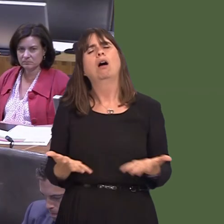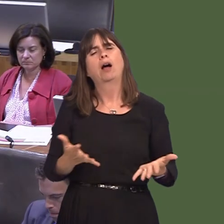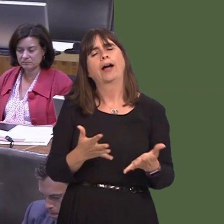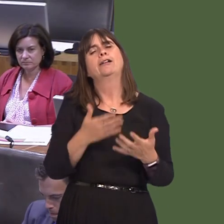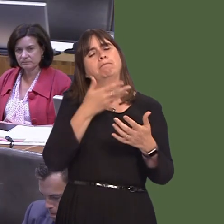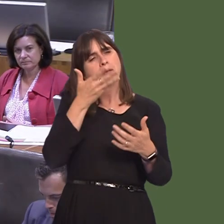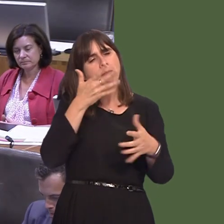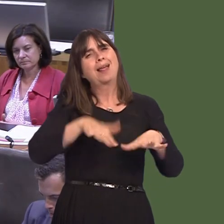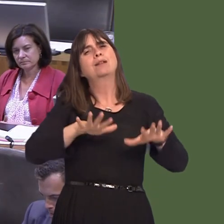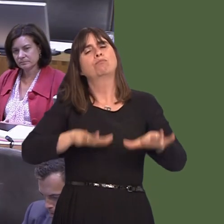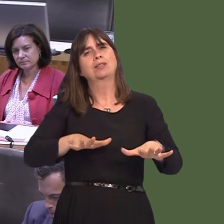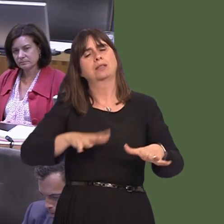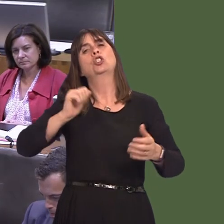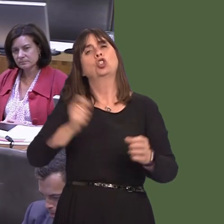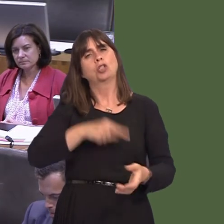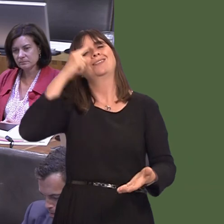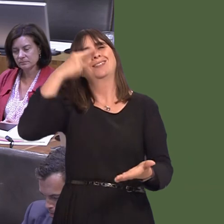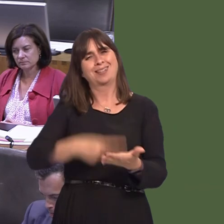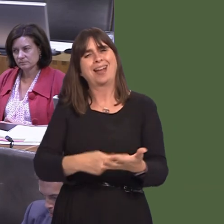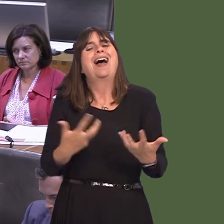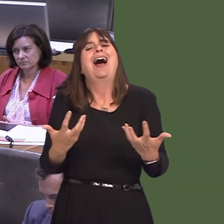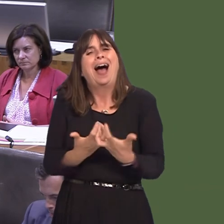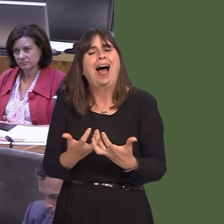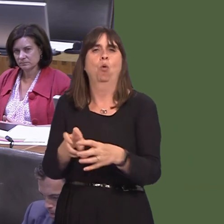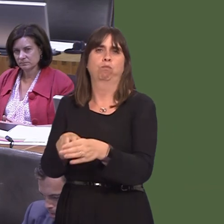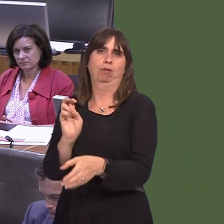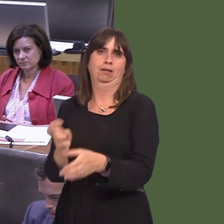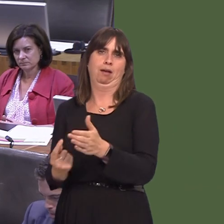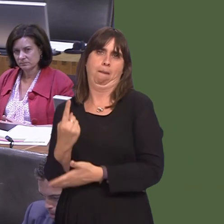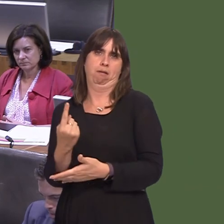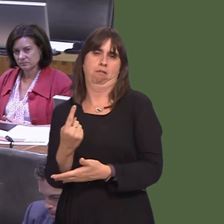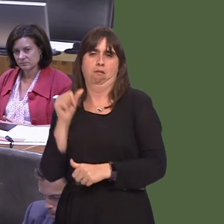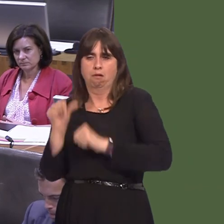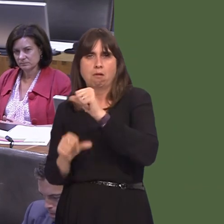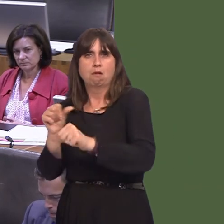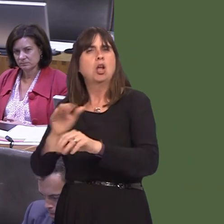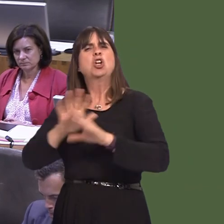that the people of Britain should decide how Brexit happens. It's not for the elites in